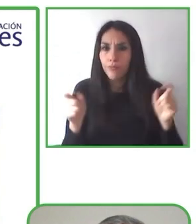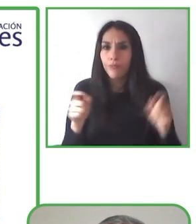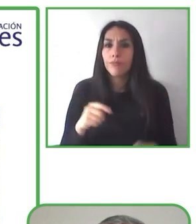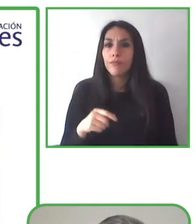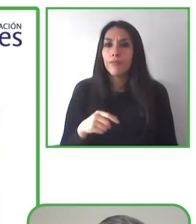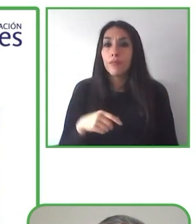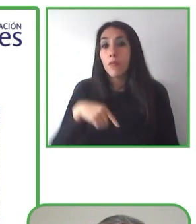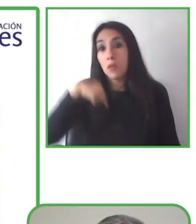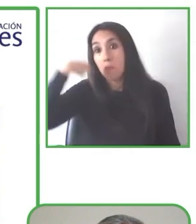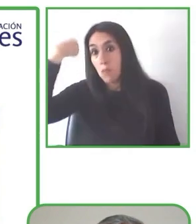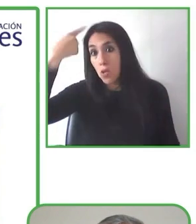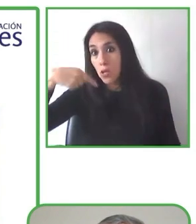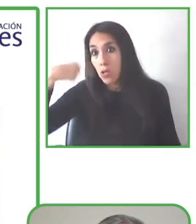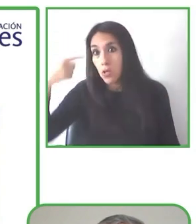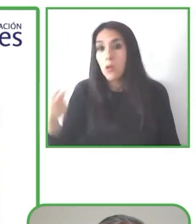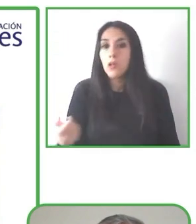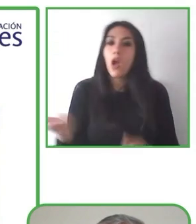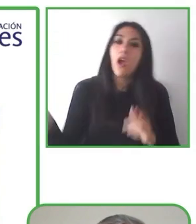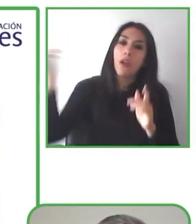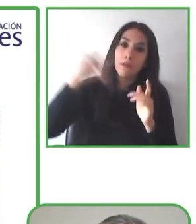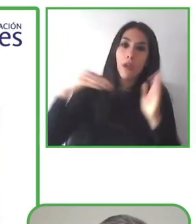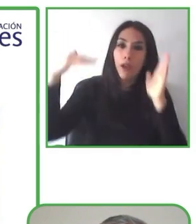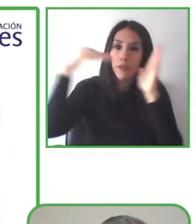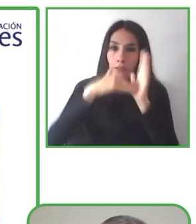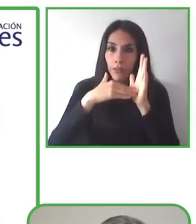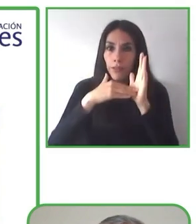Ella antes pensaba que era imposible.